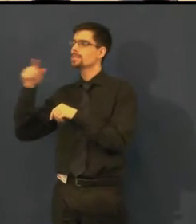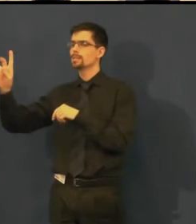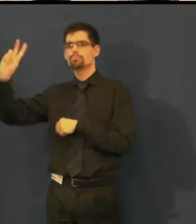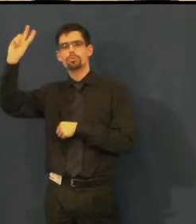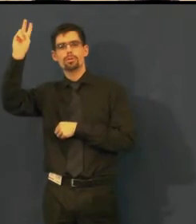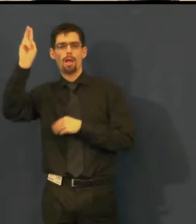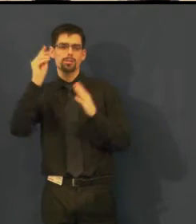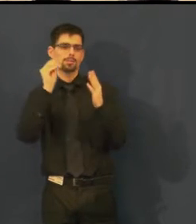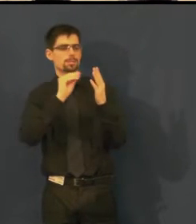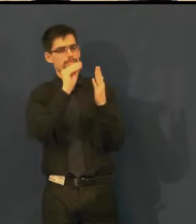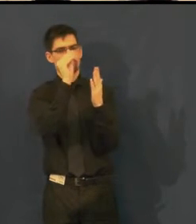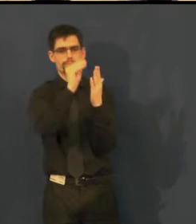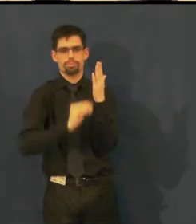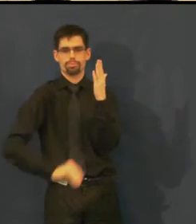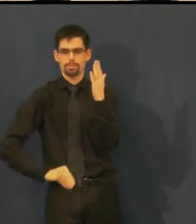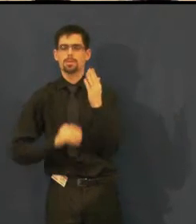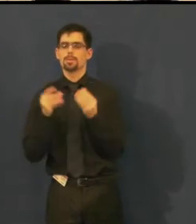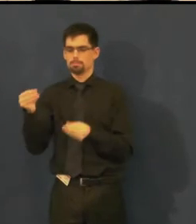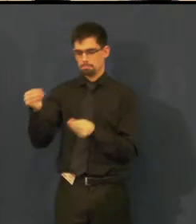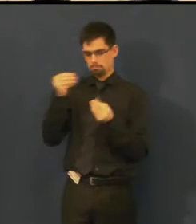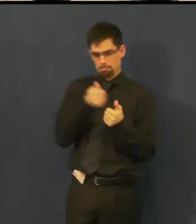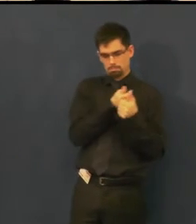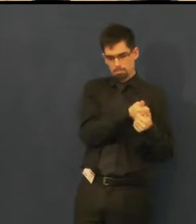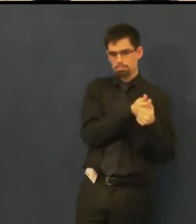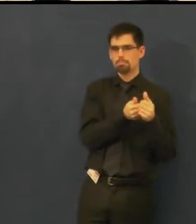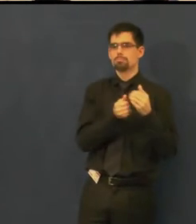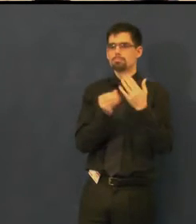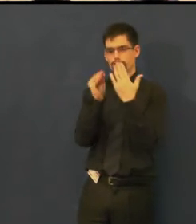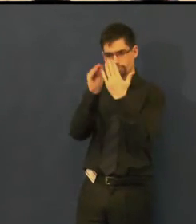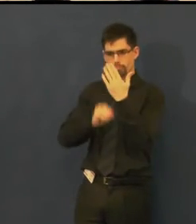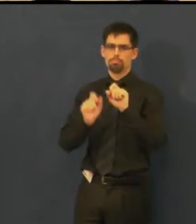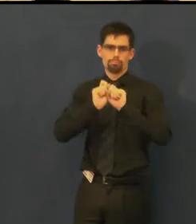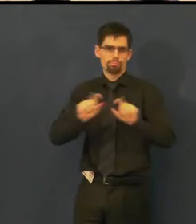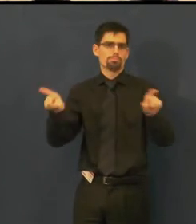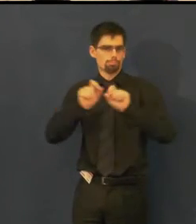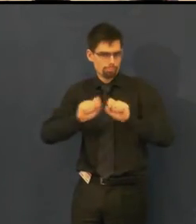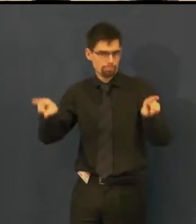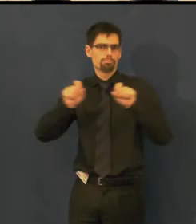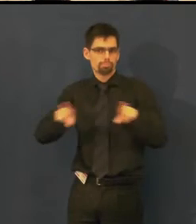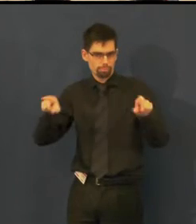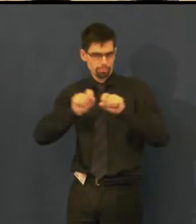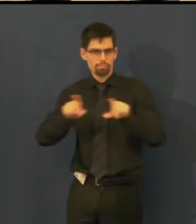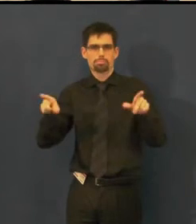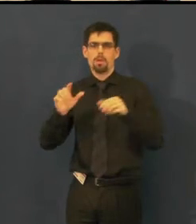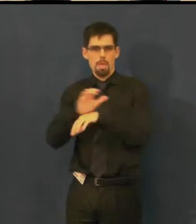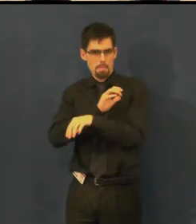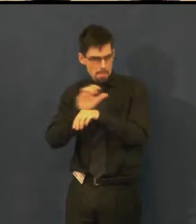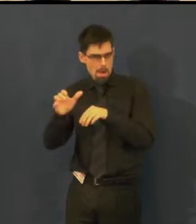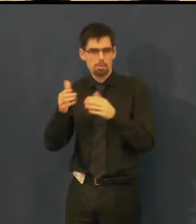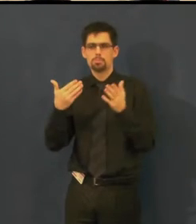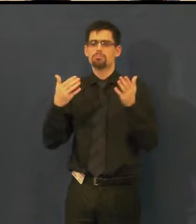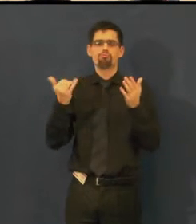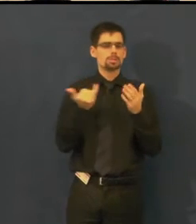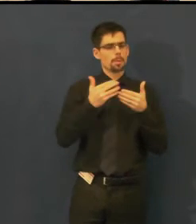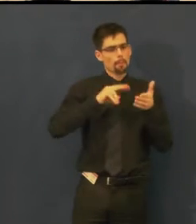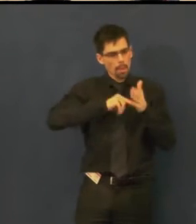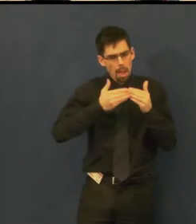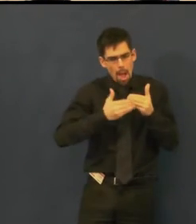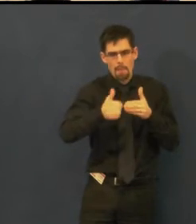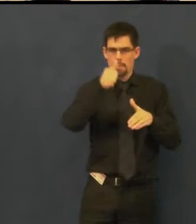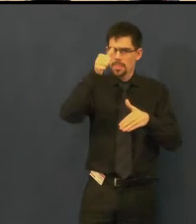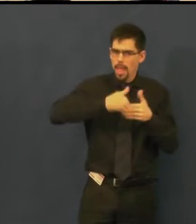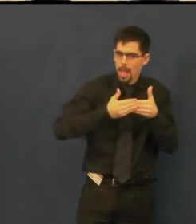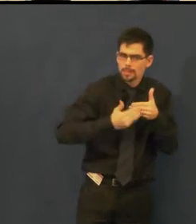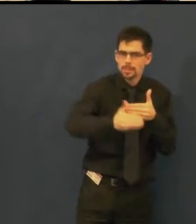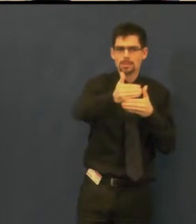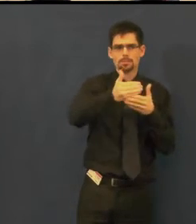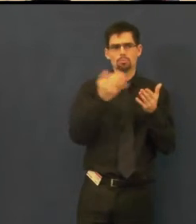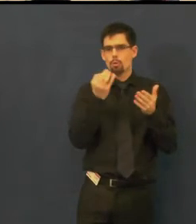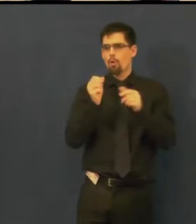stále přijímáme další kontakty, kdy přímo lidi informujeme, co v daném měsíci hrajeme a kdy,